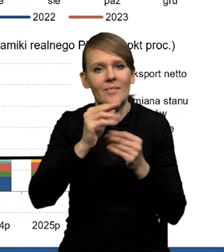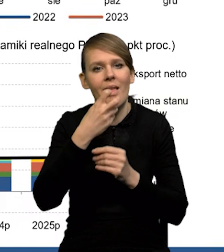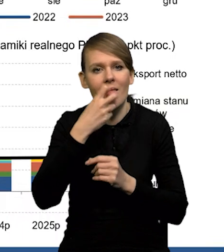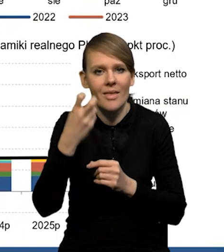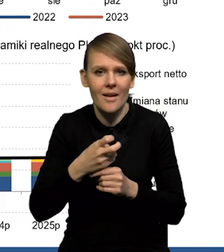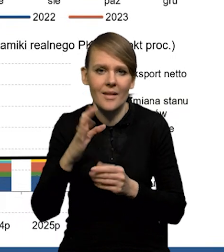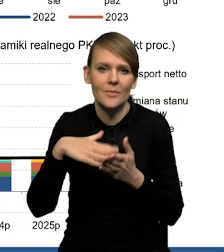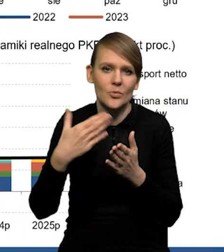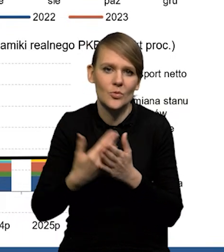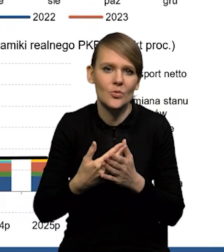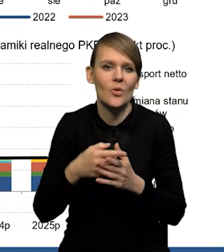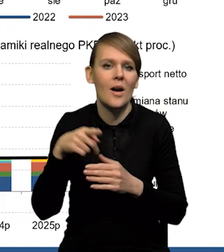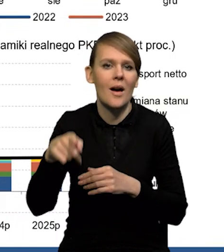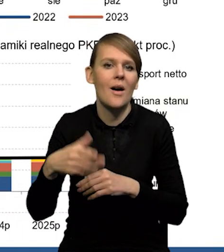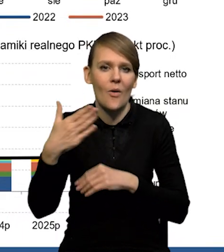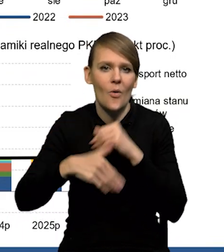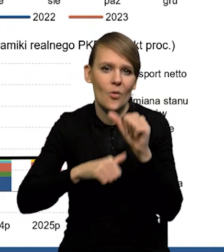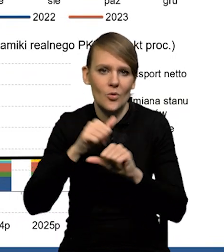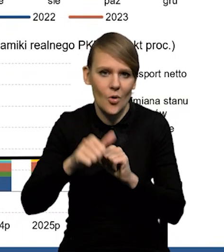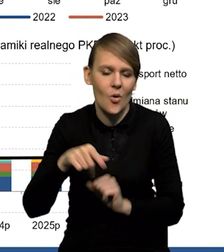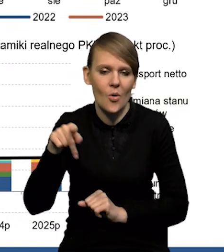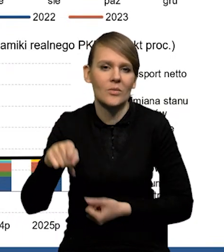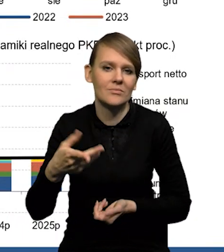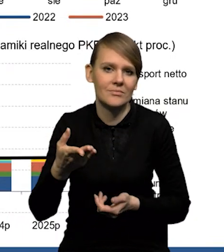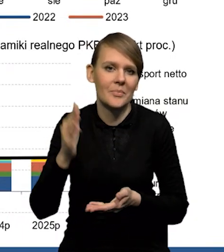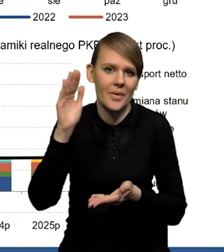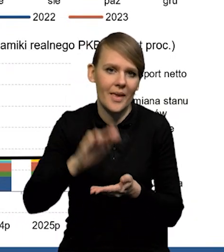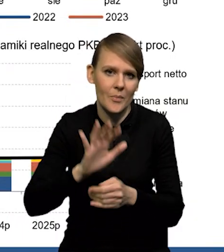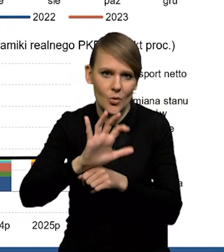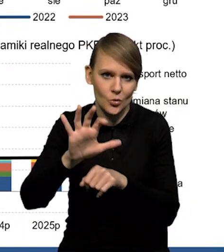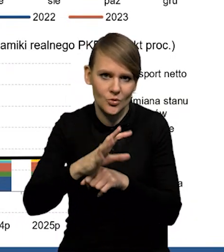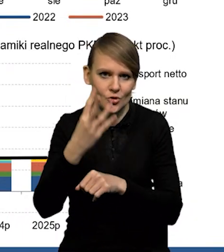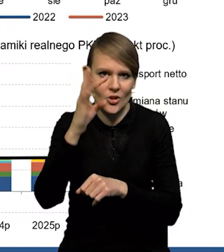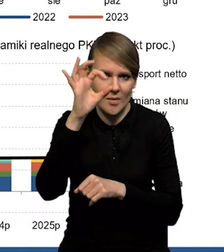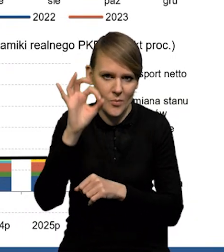gdzie mamy spadki w czwartym kwartale. W tych branżach spadek produkcji o ponad 4%.